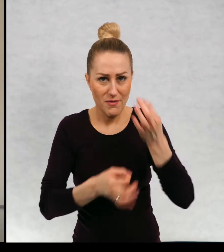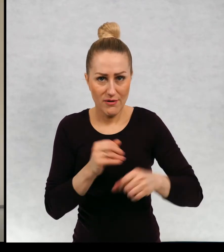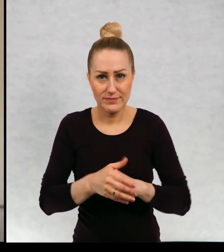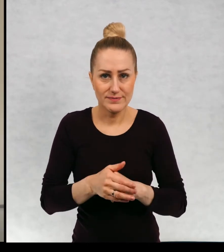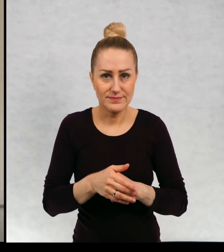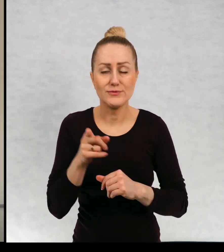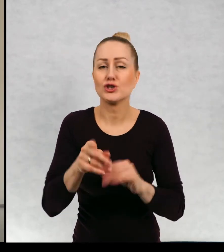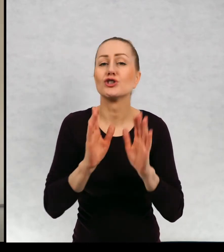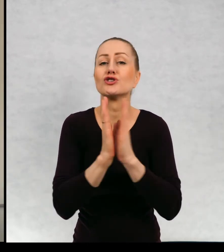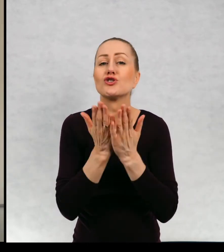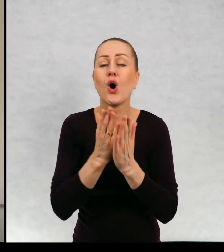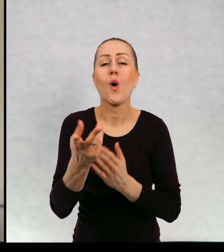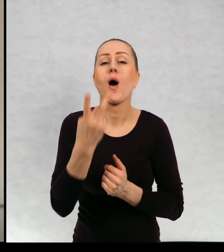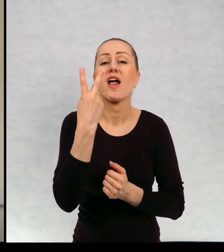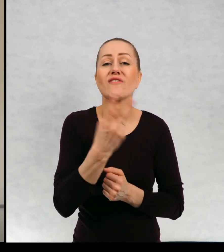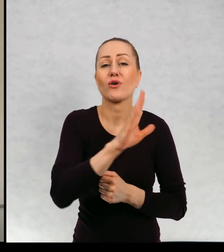Jest to książka o dwojgu dzieciach